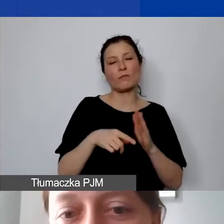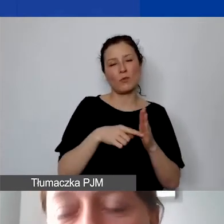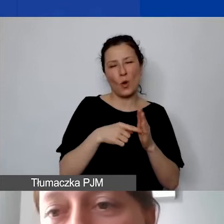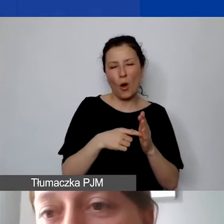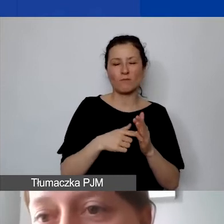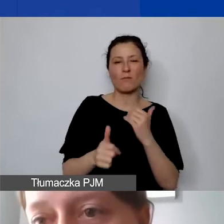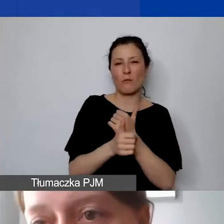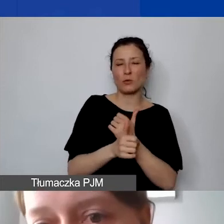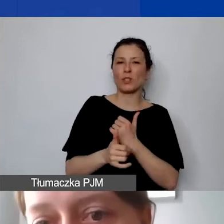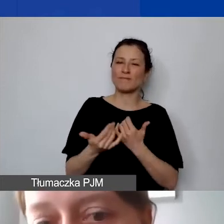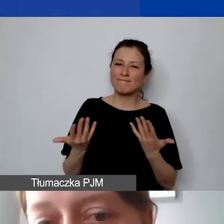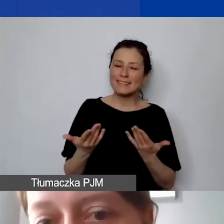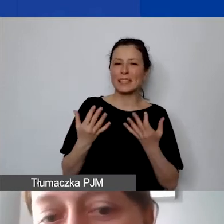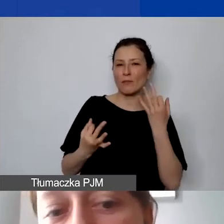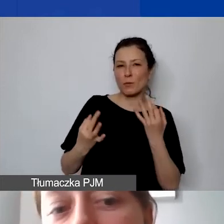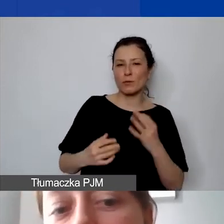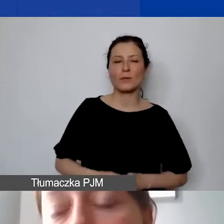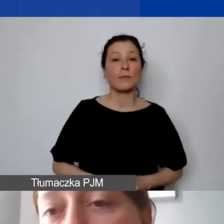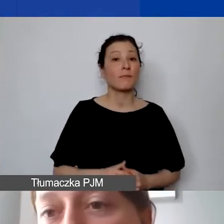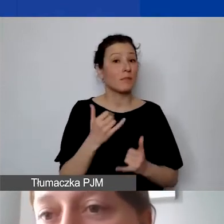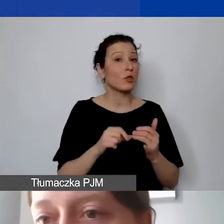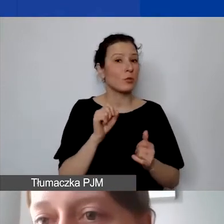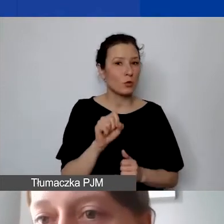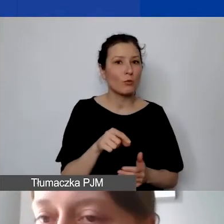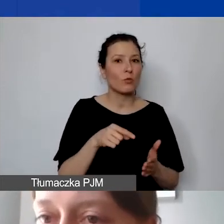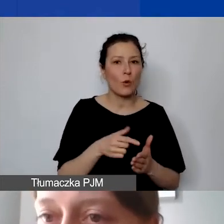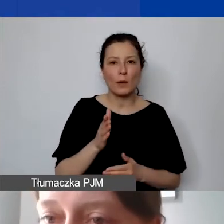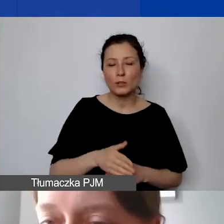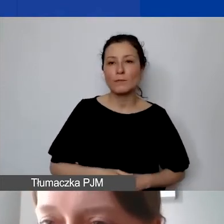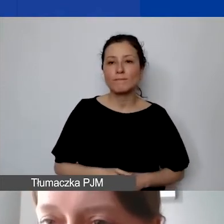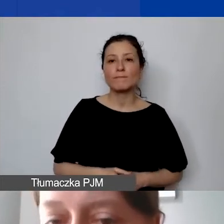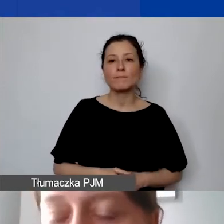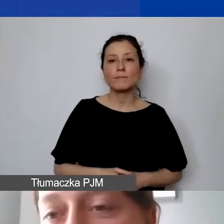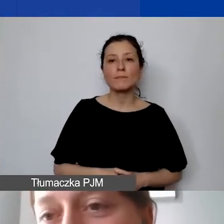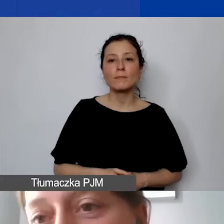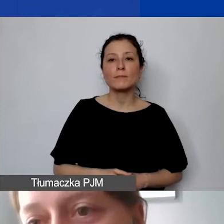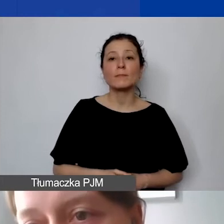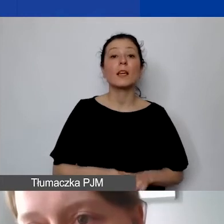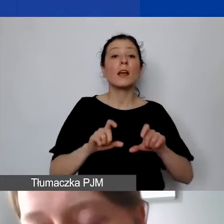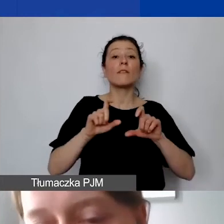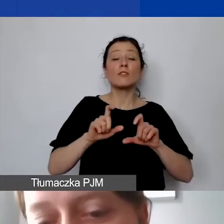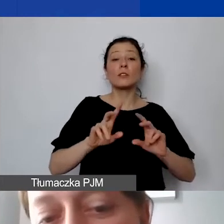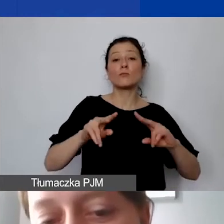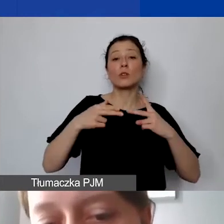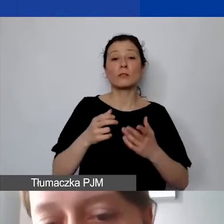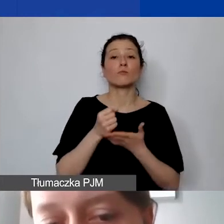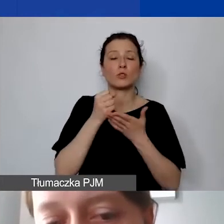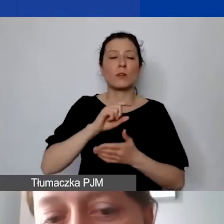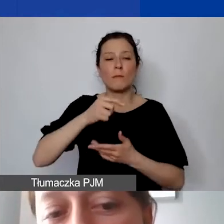Jeżeli taka sytuacja miałaby miejsce, na poziomie otrzymania dotacji my wracamy do budżetu, weryfikujemy go